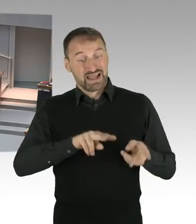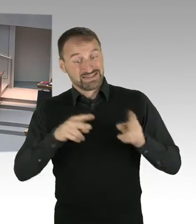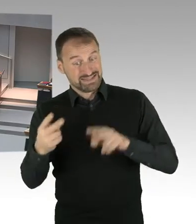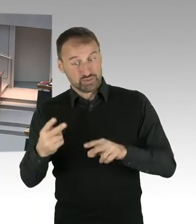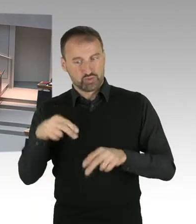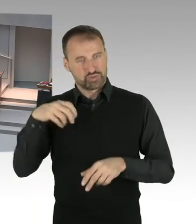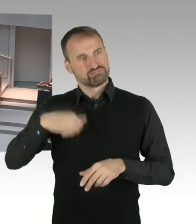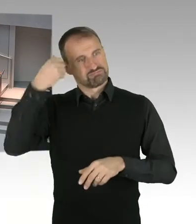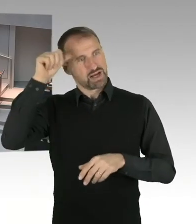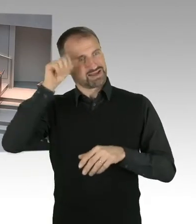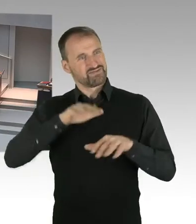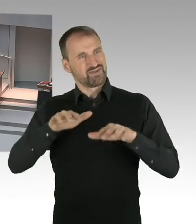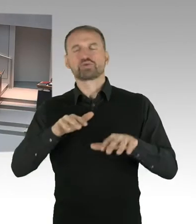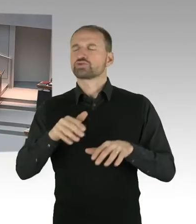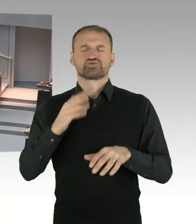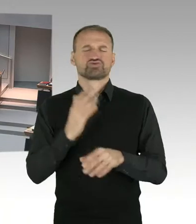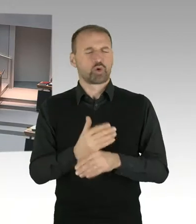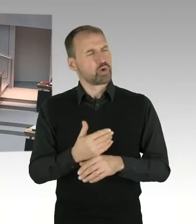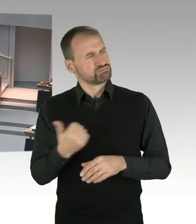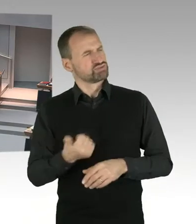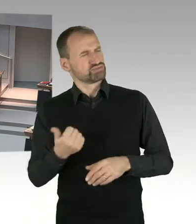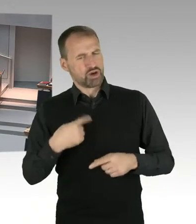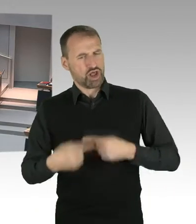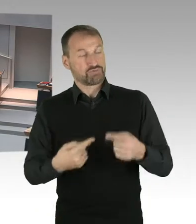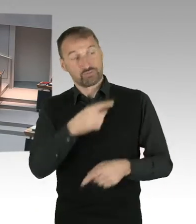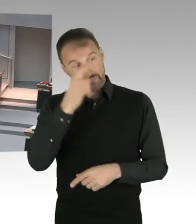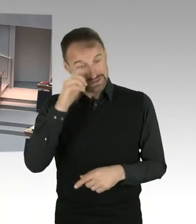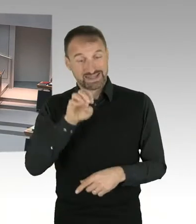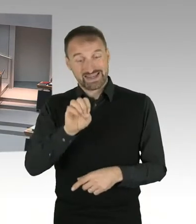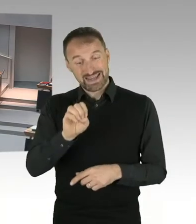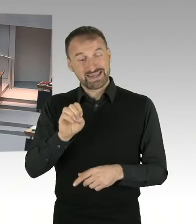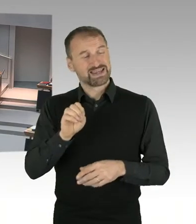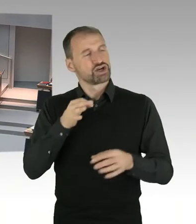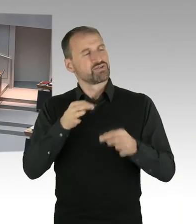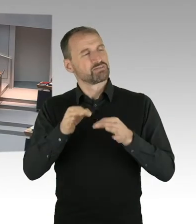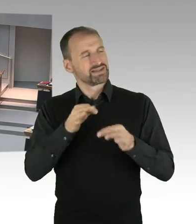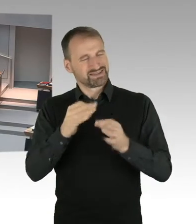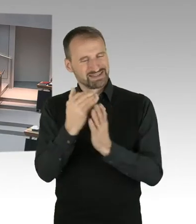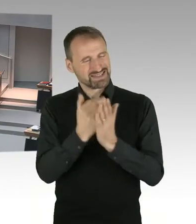und somit wir jetzt zwei Jahre die Gelegenheit hatten, das Gesetz umzusetzen, schon eine ganze Menge bewegt worden ist.